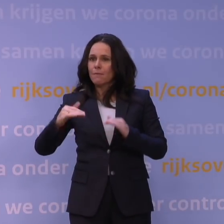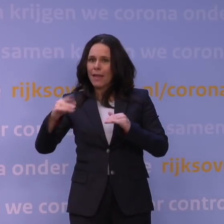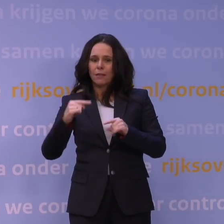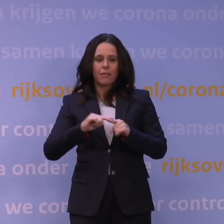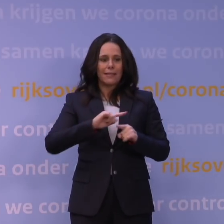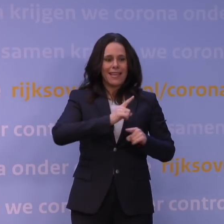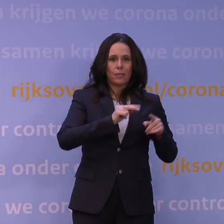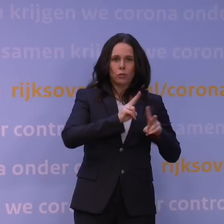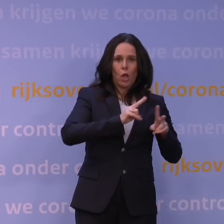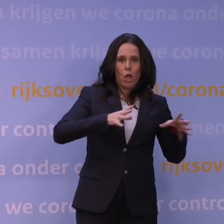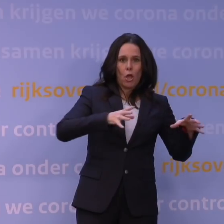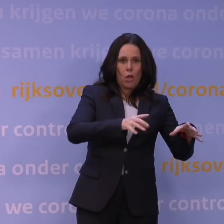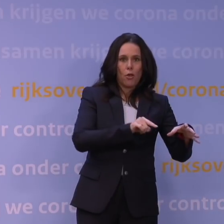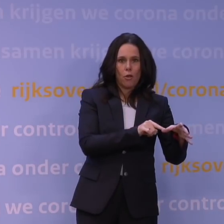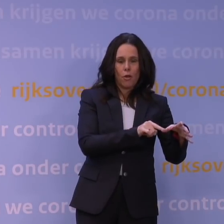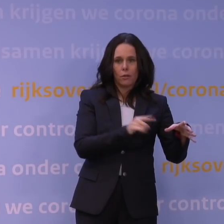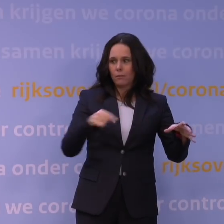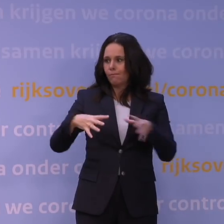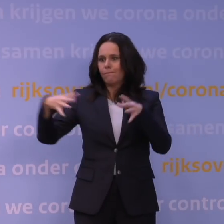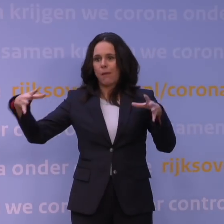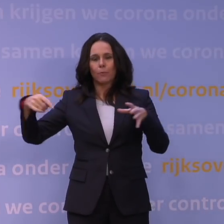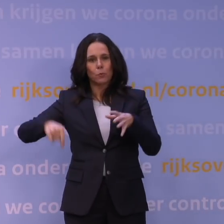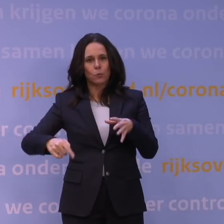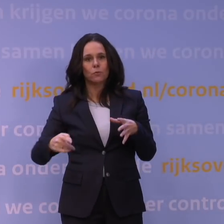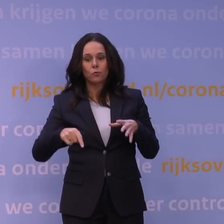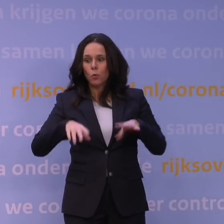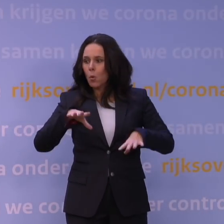U kunt zich voorstellen dat dat met alle onzekerheden die we nu hebben,